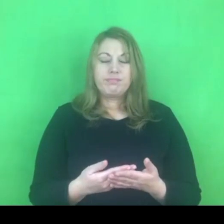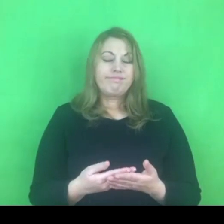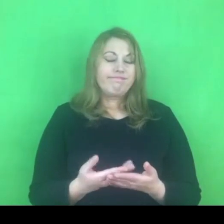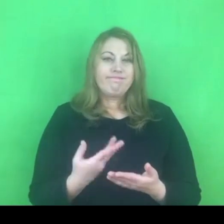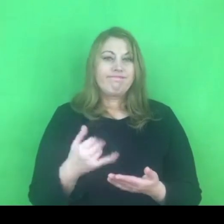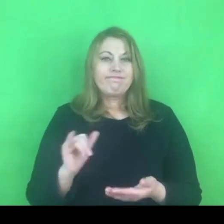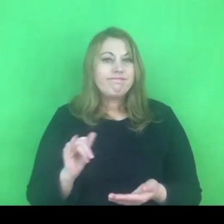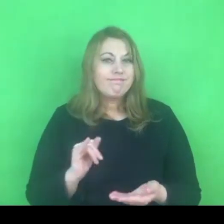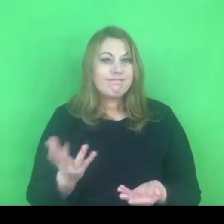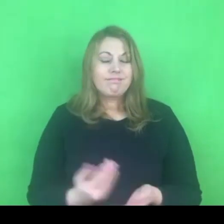Wydaje się to chwiejne.